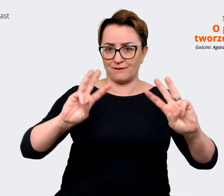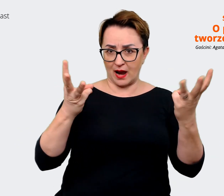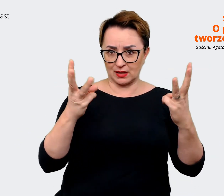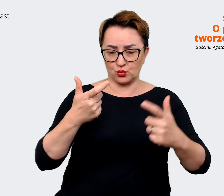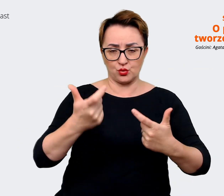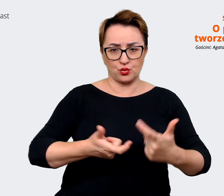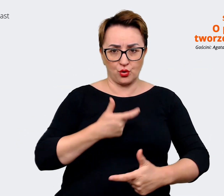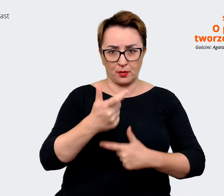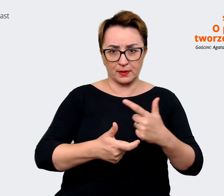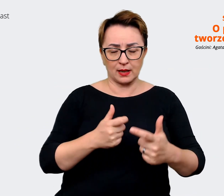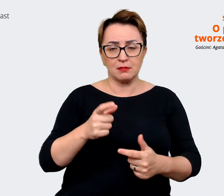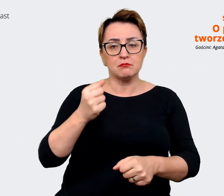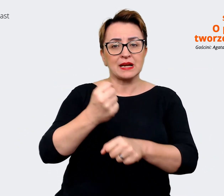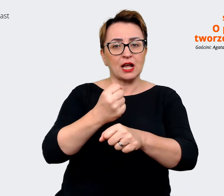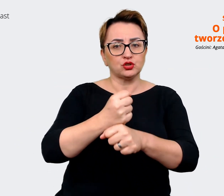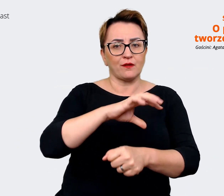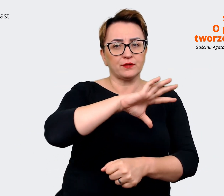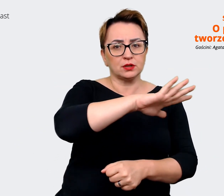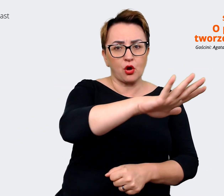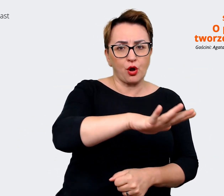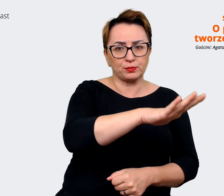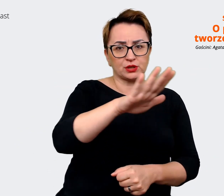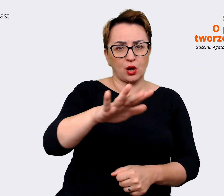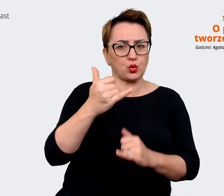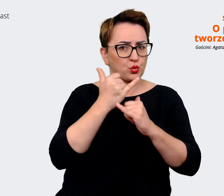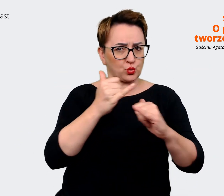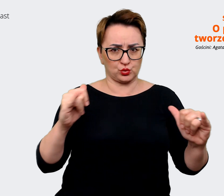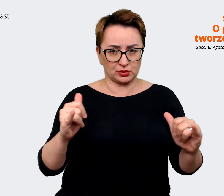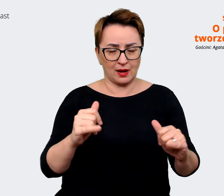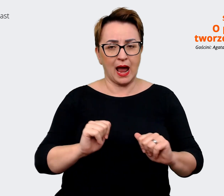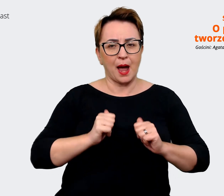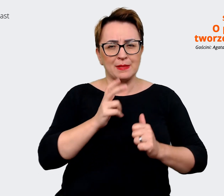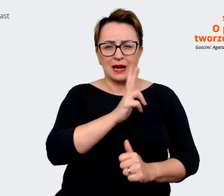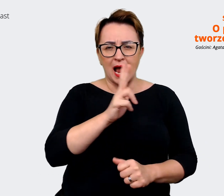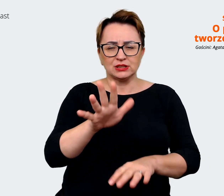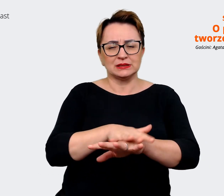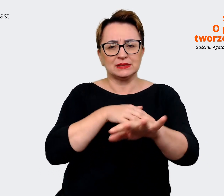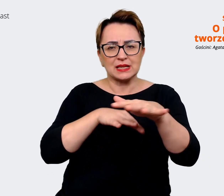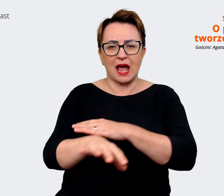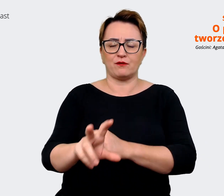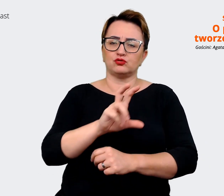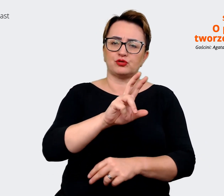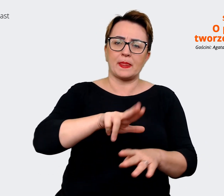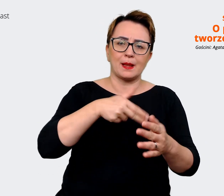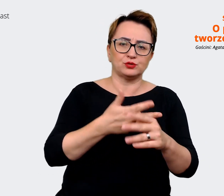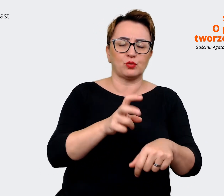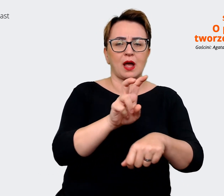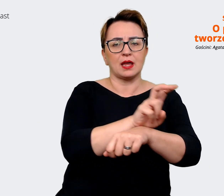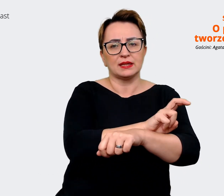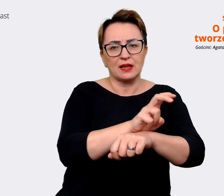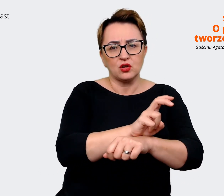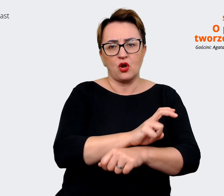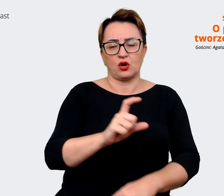różnych obszarów, tak żeby każdy obszar zawodowy czy technologia, czy commerce, czy właśnie